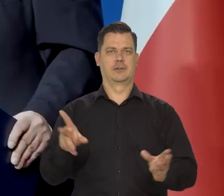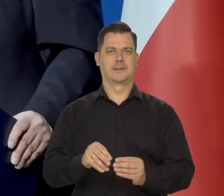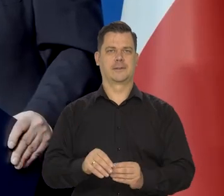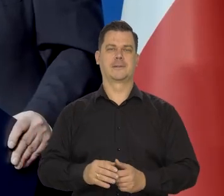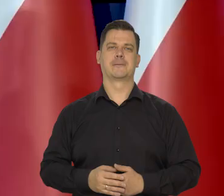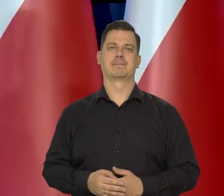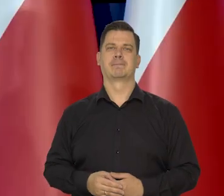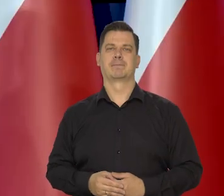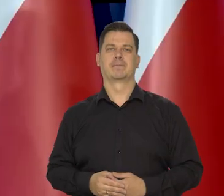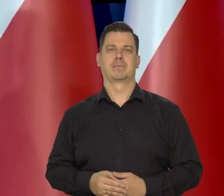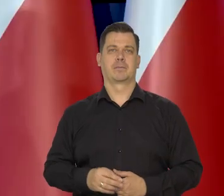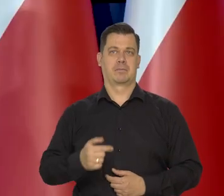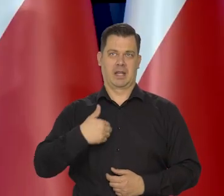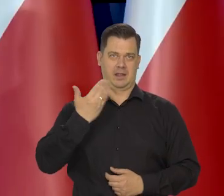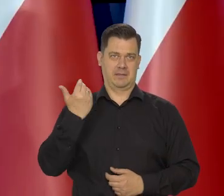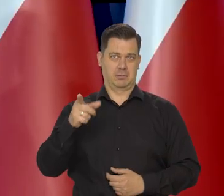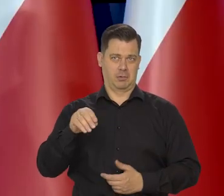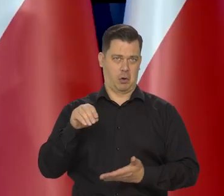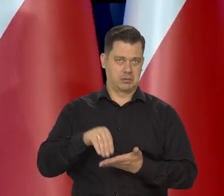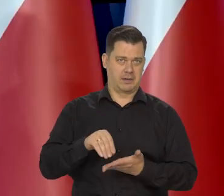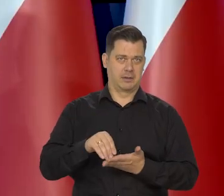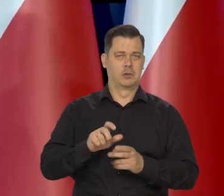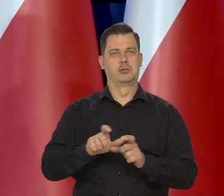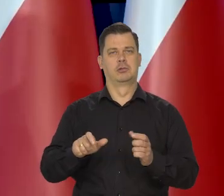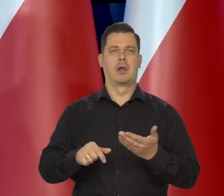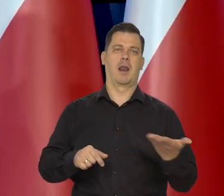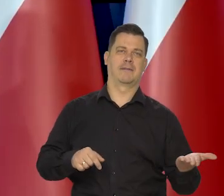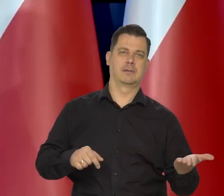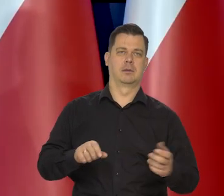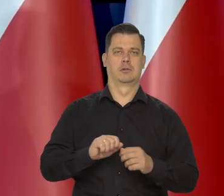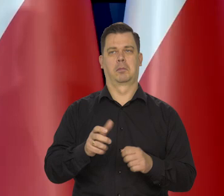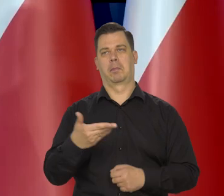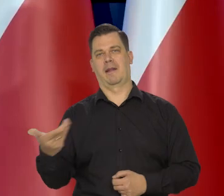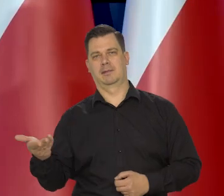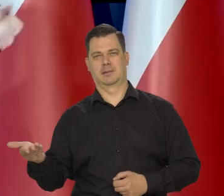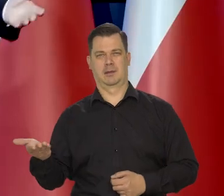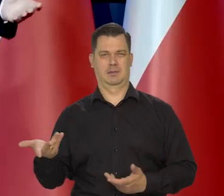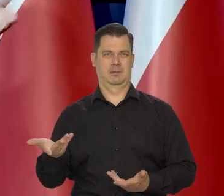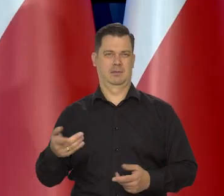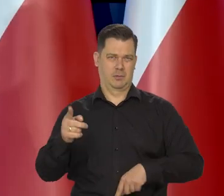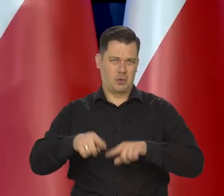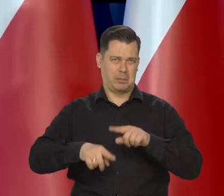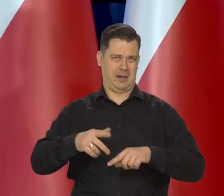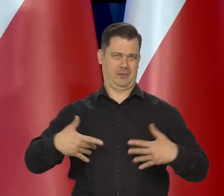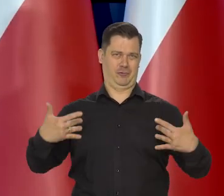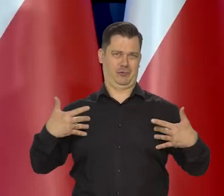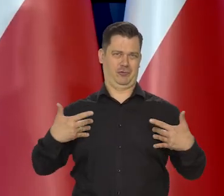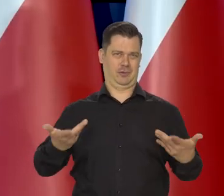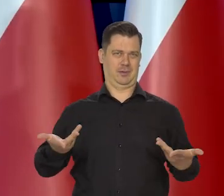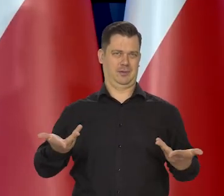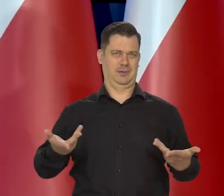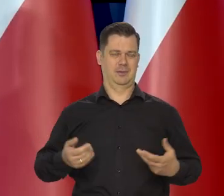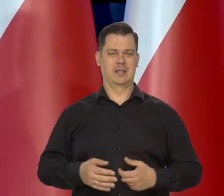Nie wiem, czy to jest konserwatywne, czy, czy lewicowe, czy prawicowe. No takie normalne no. Ja takie poglądy mam.